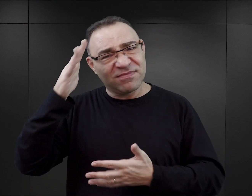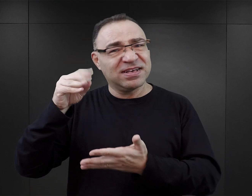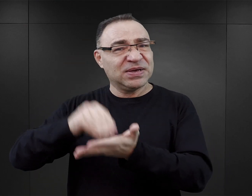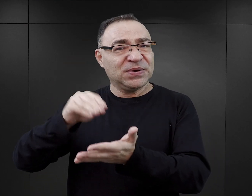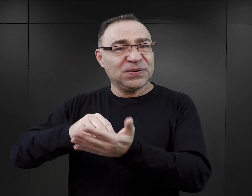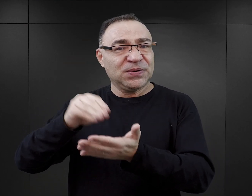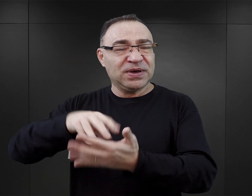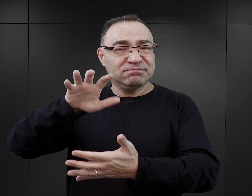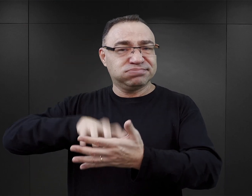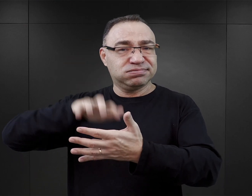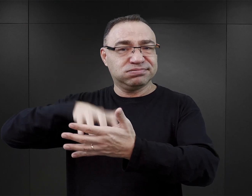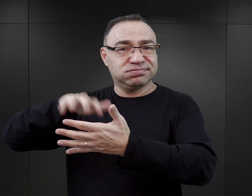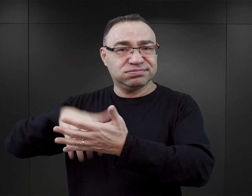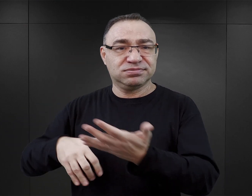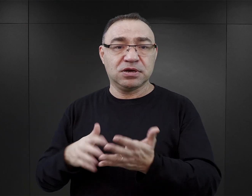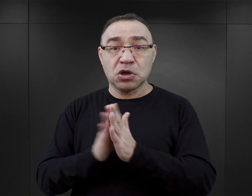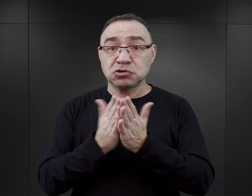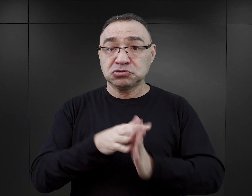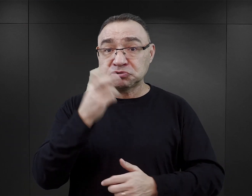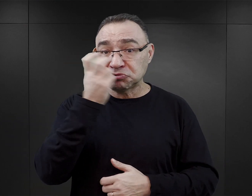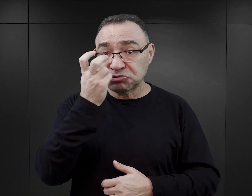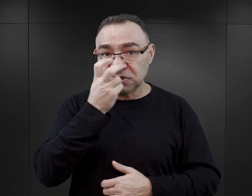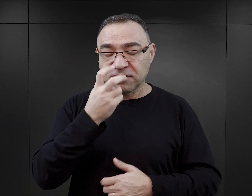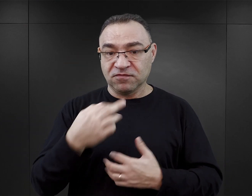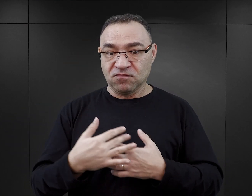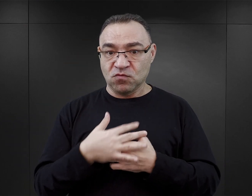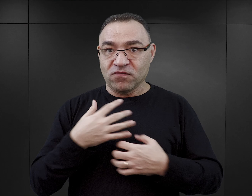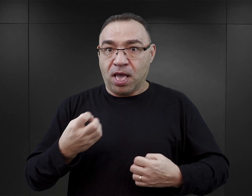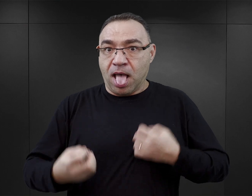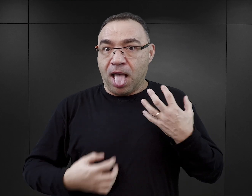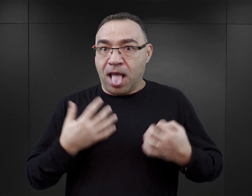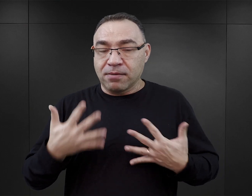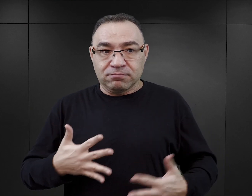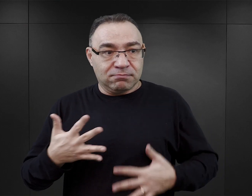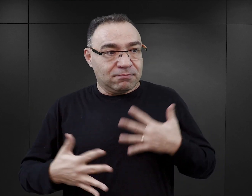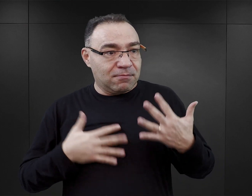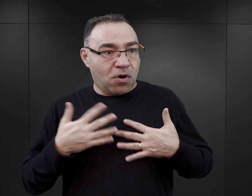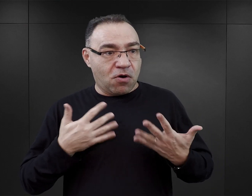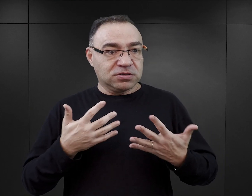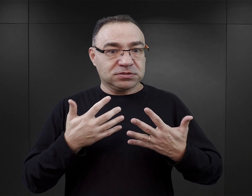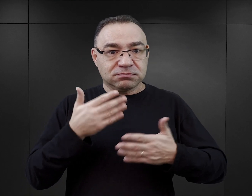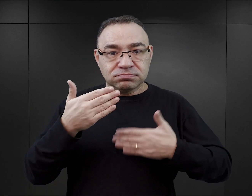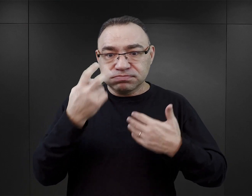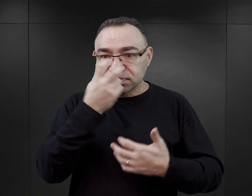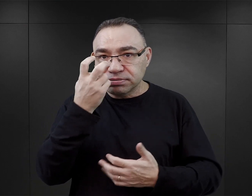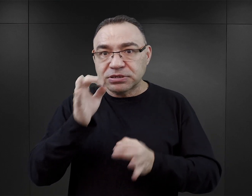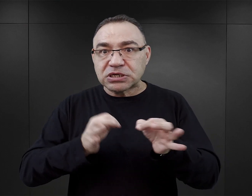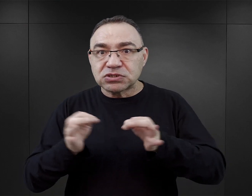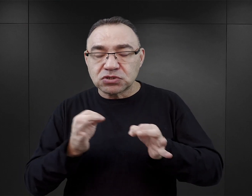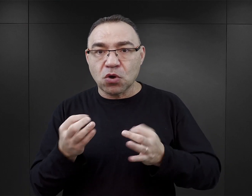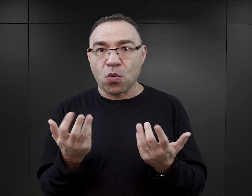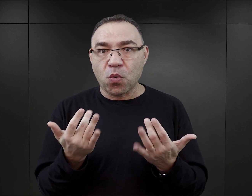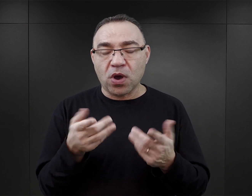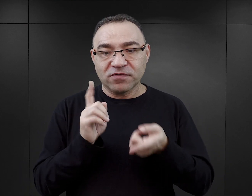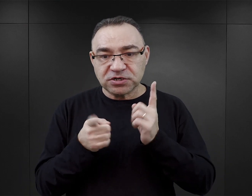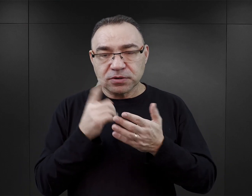Te książki są atrakcyjne, ponieważ one rzeczywiście oddziałują na emocje, w nich jest wartka akcja, je się czyta łatwo, dosyć szybko.